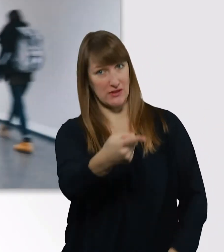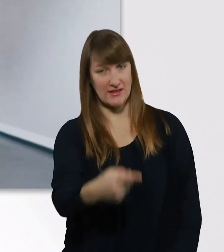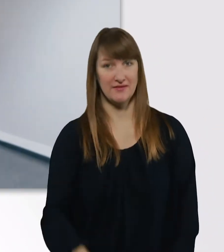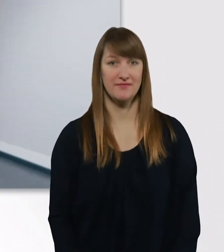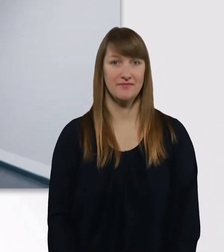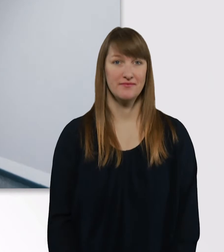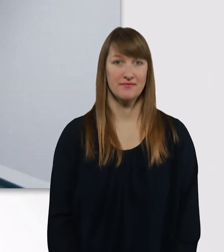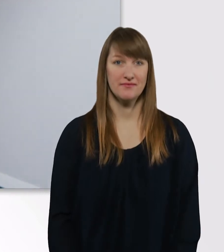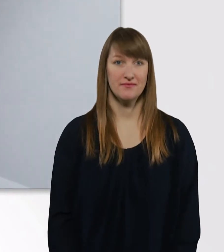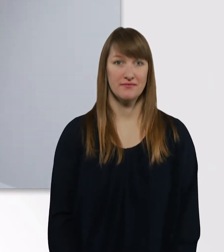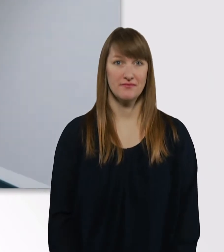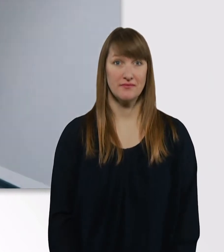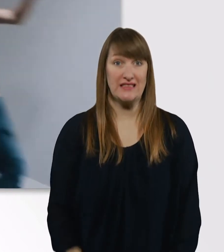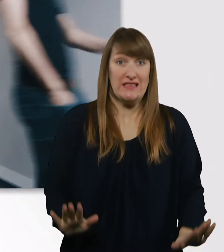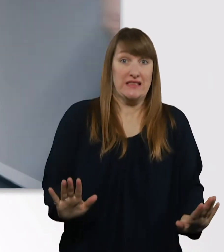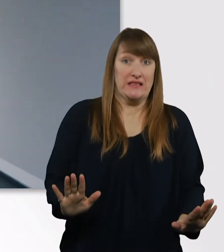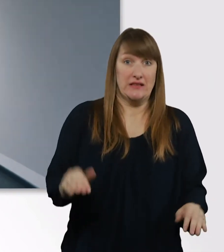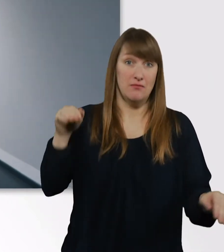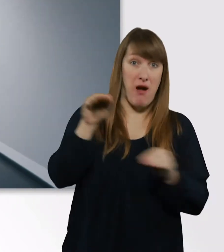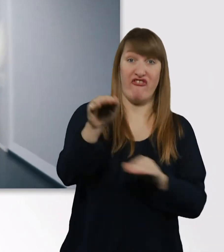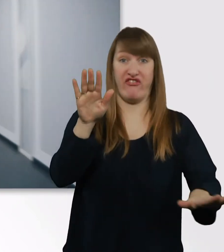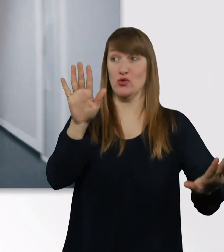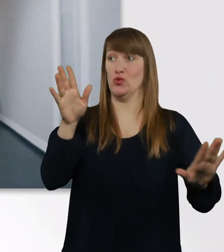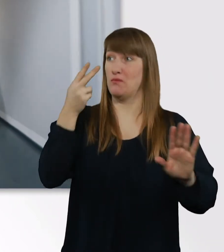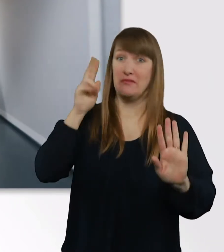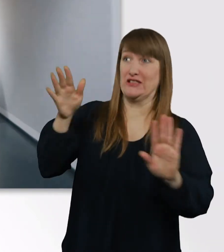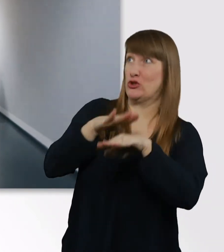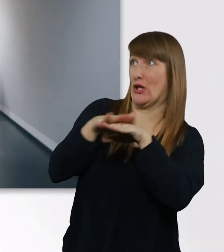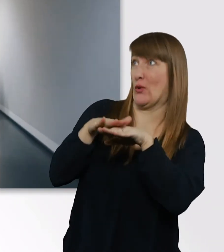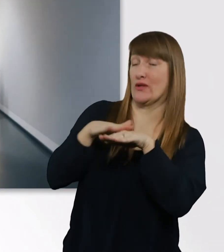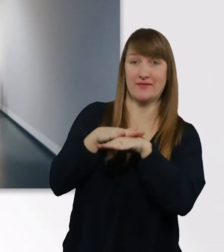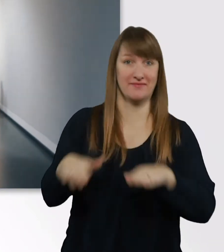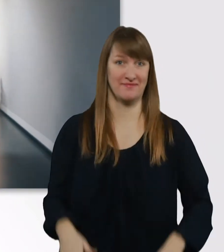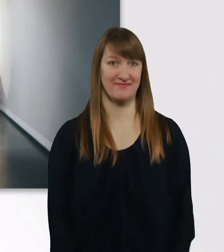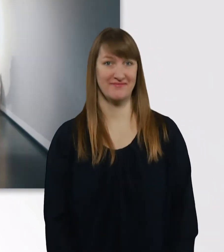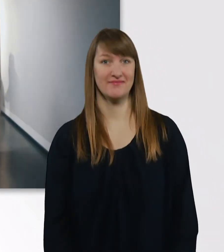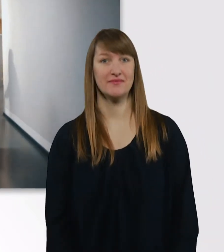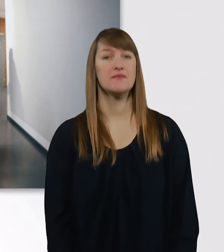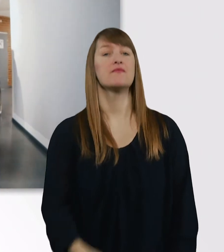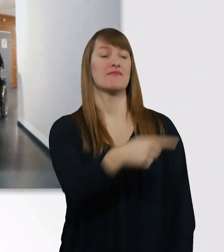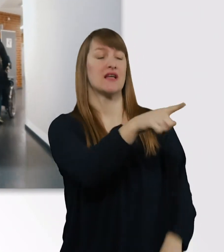Das war... Huch. Entschuldigung. Das war einer der größeren Seminarräume.